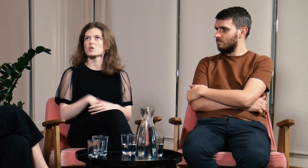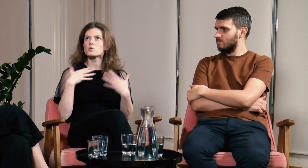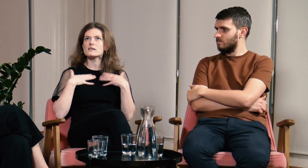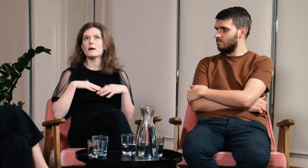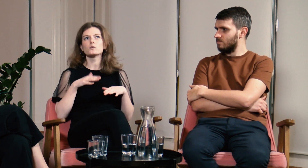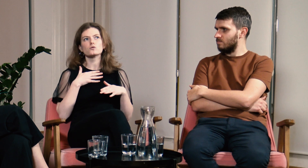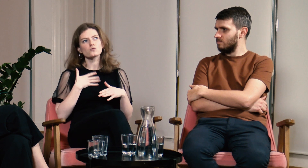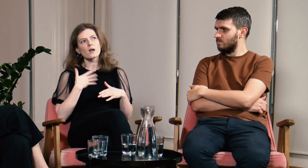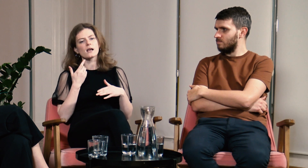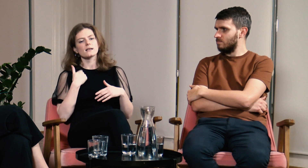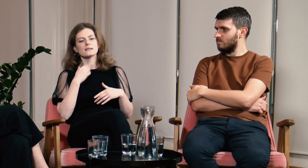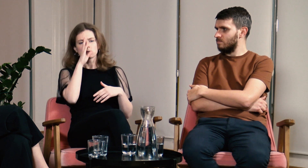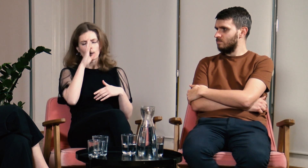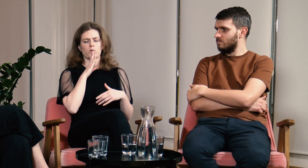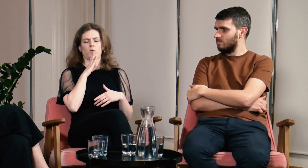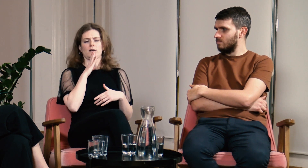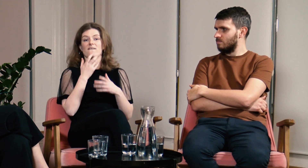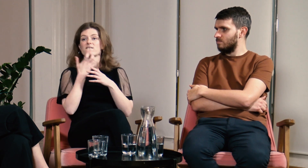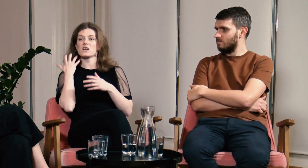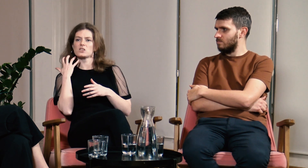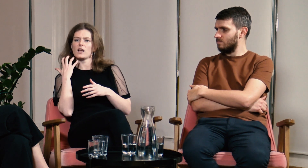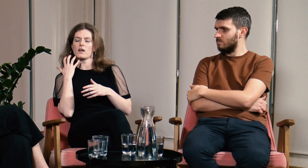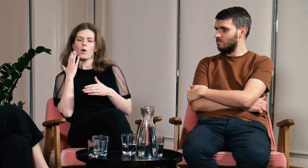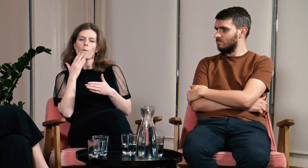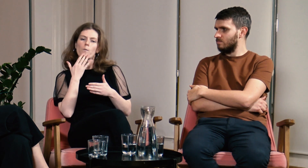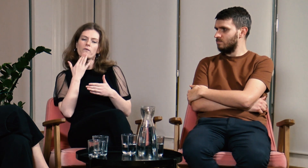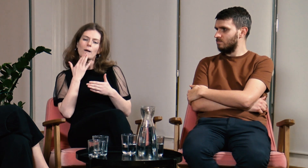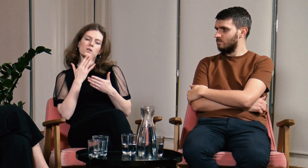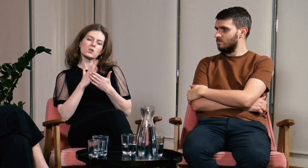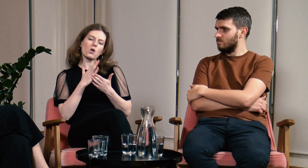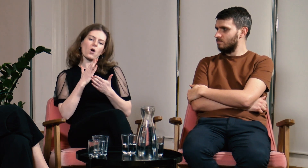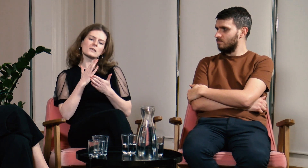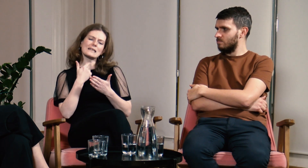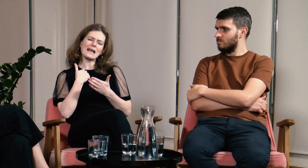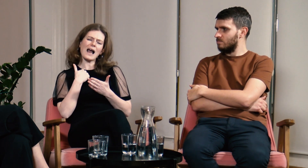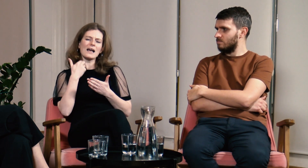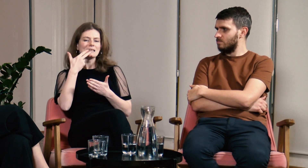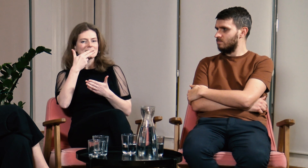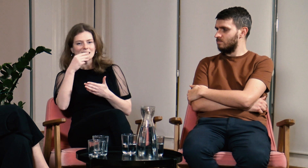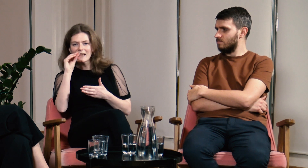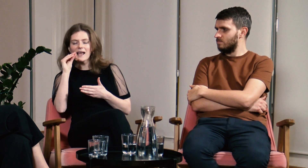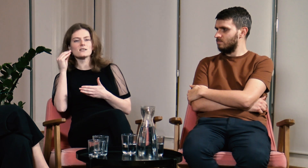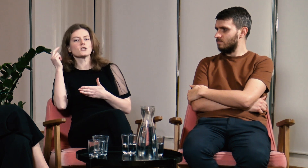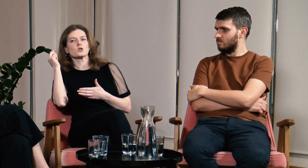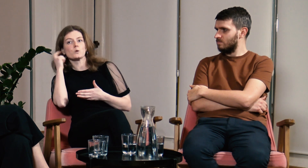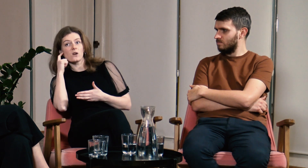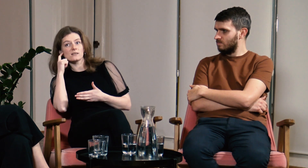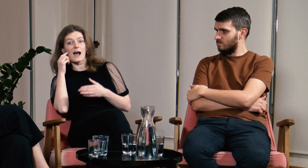Jeżeli chodzi o moją tożsamość - jestem osobą słabosłyszącą. Wcześniej mówiłam, że jestem osobą NIEsłyszącą.